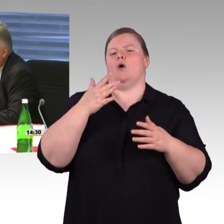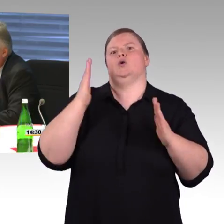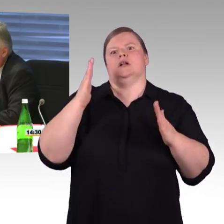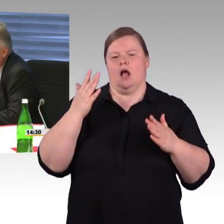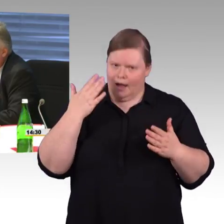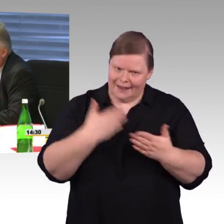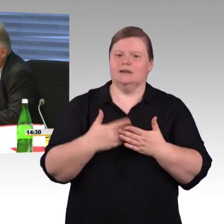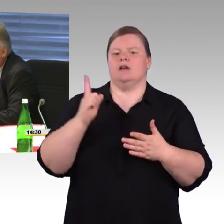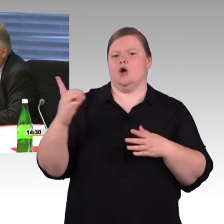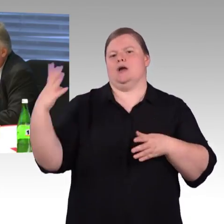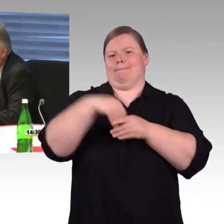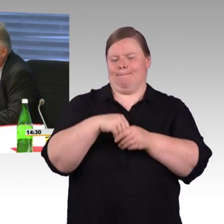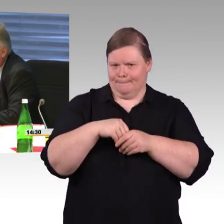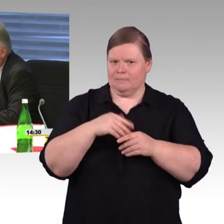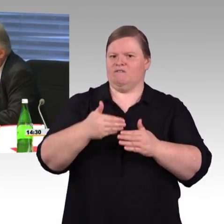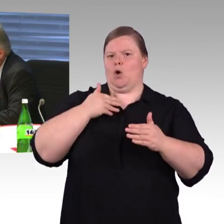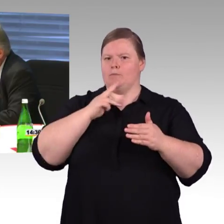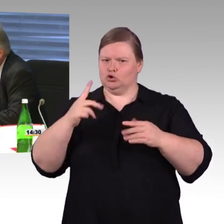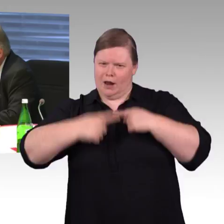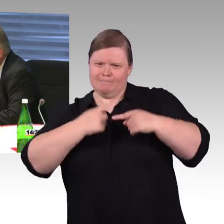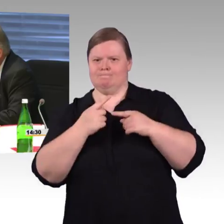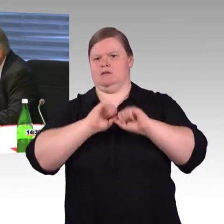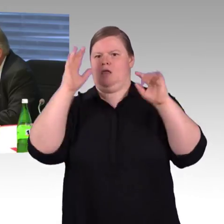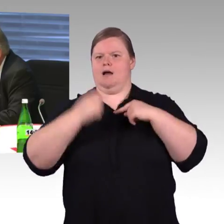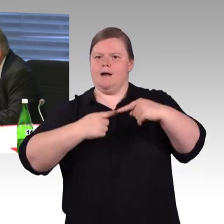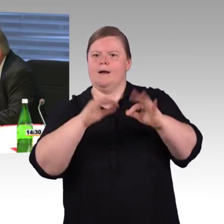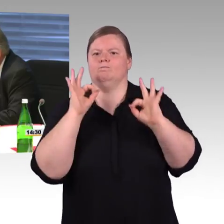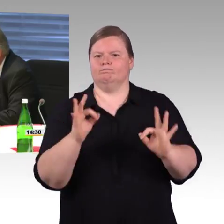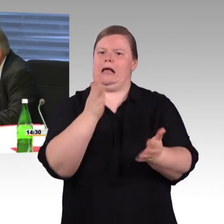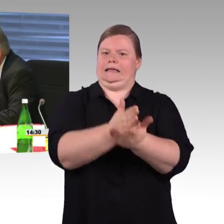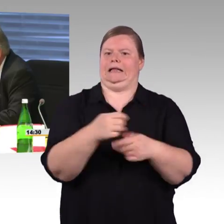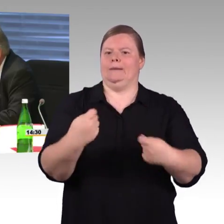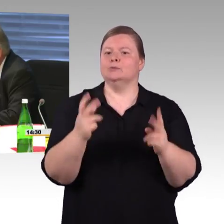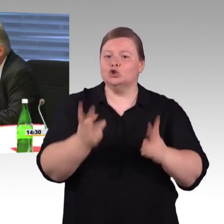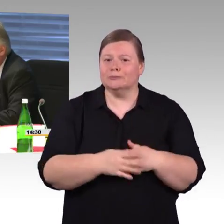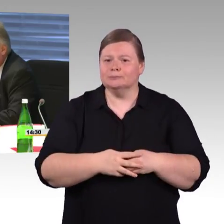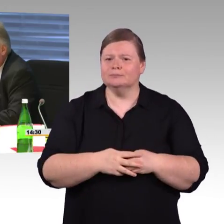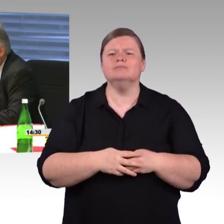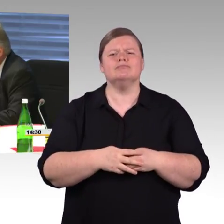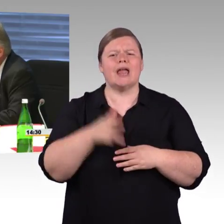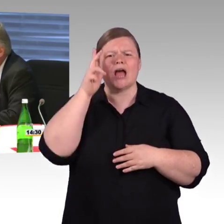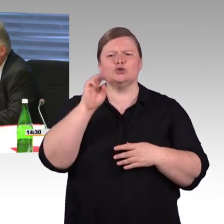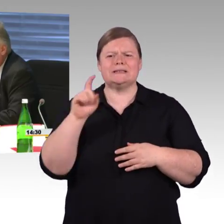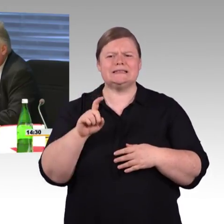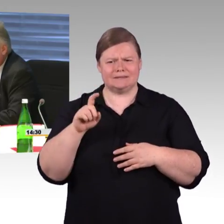und wie kann der Bund hier helfen und die zweite Frage, also wir sind sehr froh